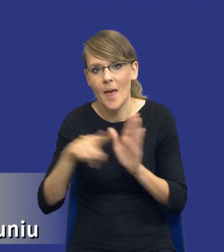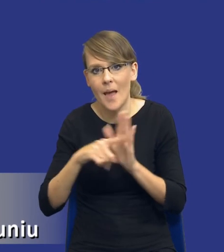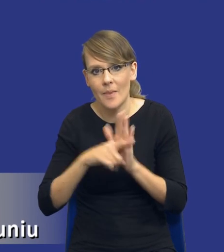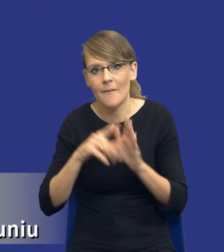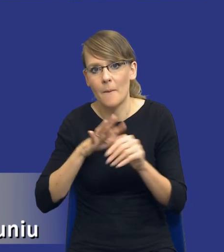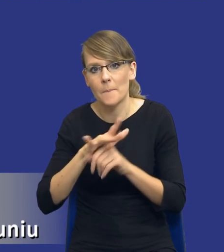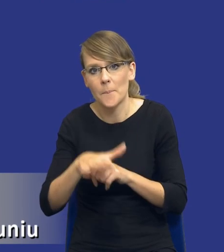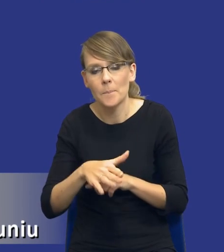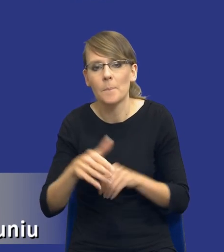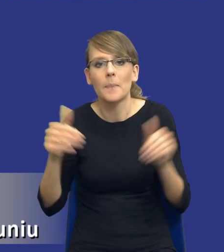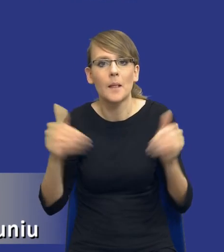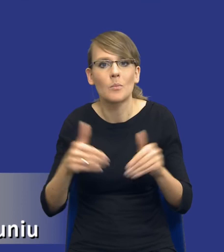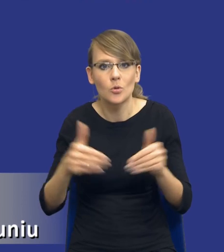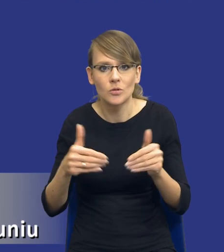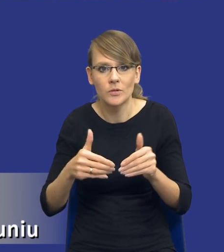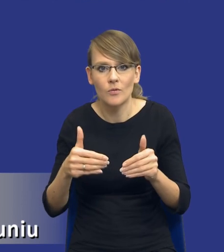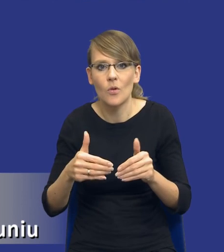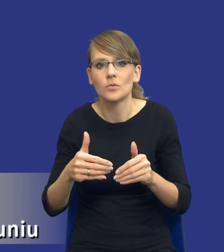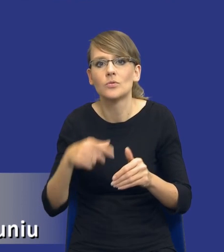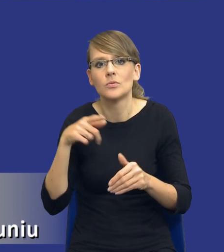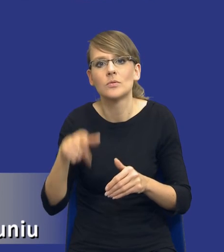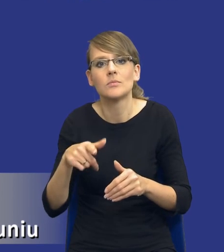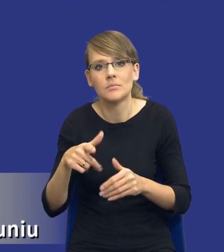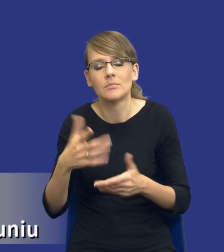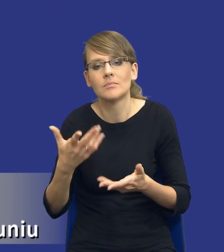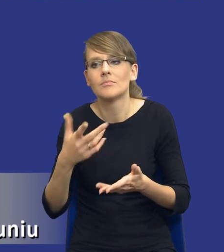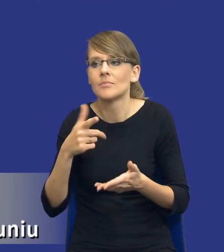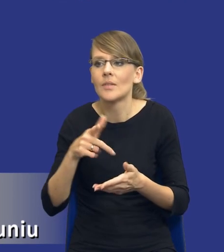możliwość osiągnięcia tych aspektów środowiskowych, społecznych,